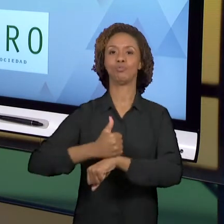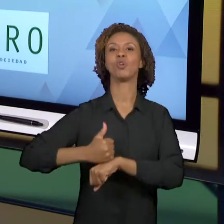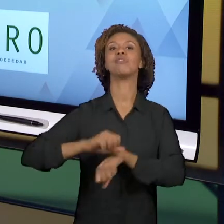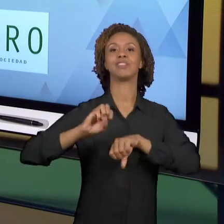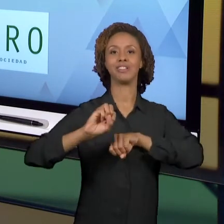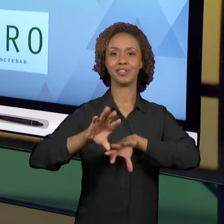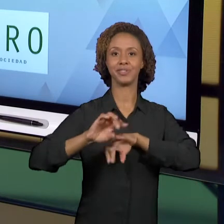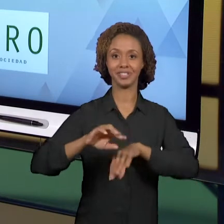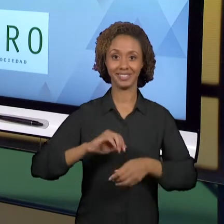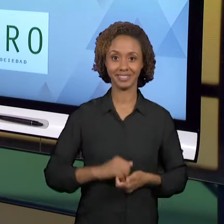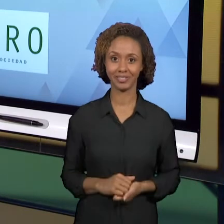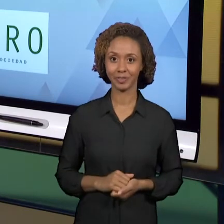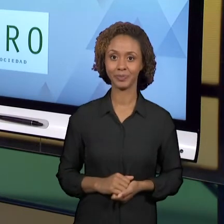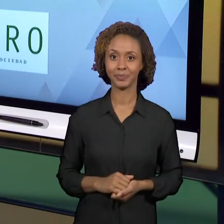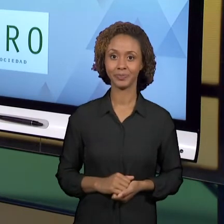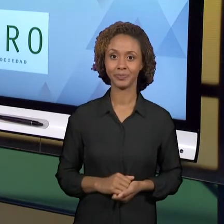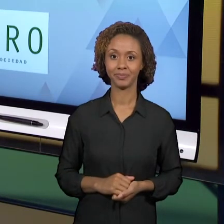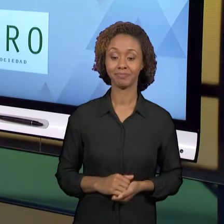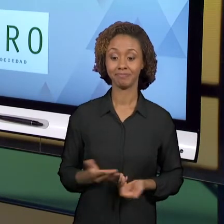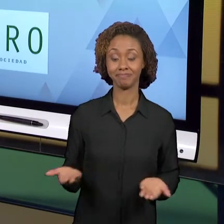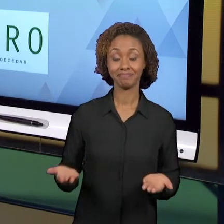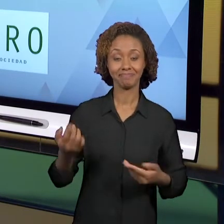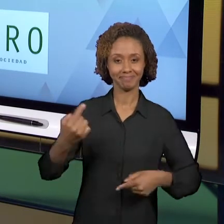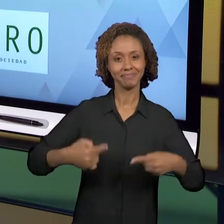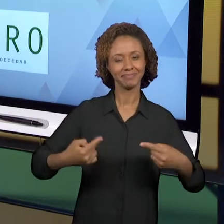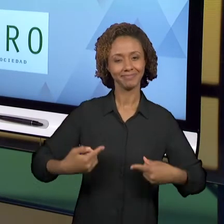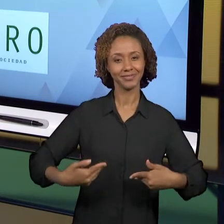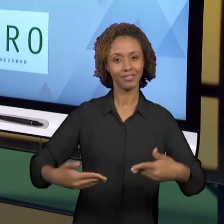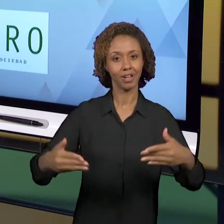DISCUSSÃO DESTA DISCIPLINA, EU GOSTARIA DE